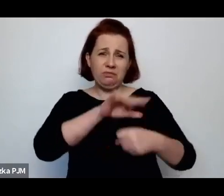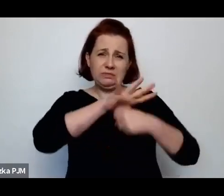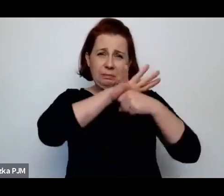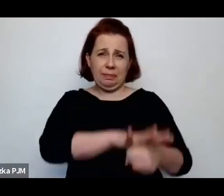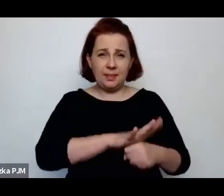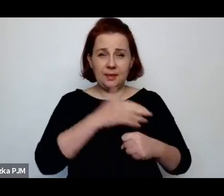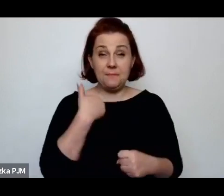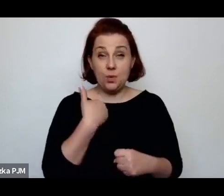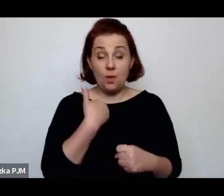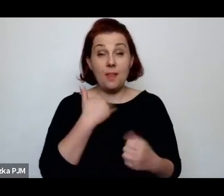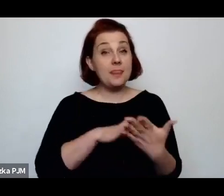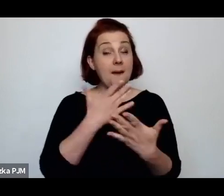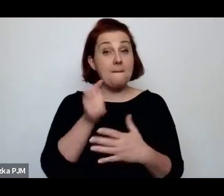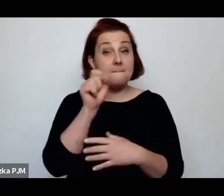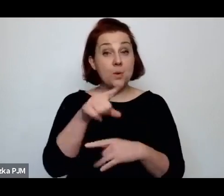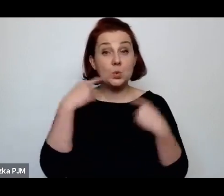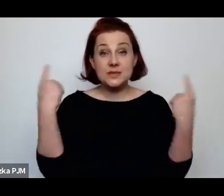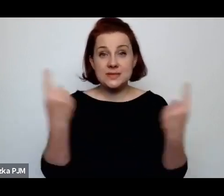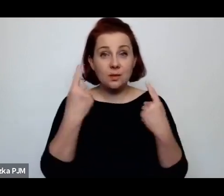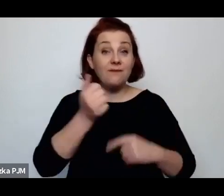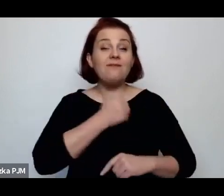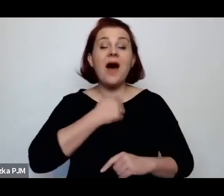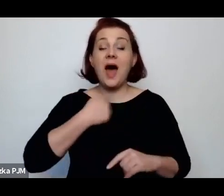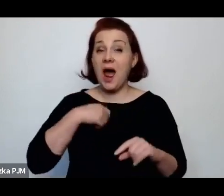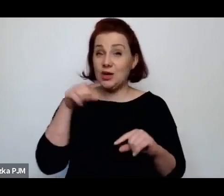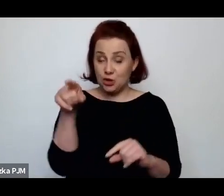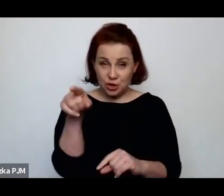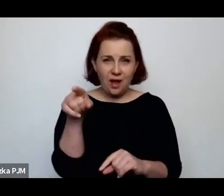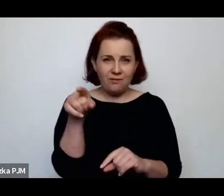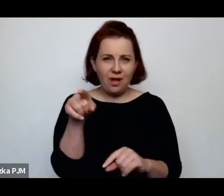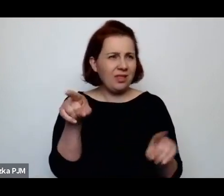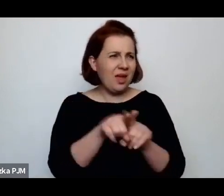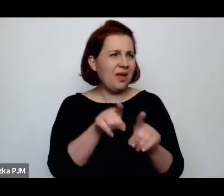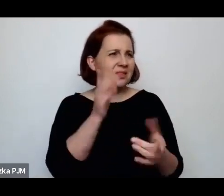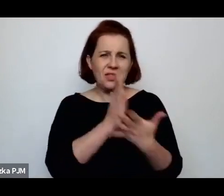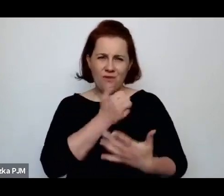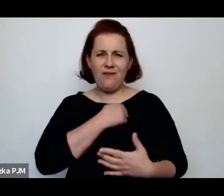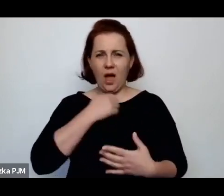Zdarzało się tak np. w Warszawie, zresztą nie tylko w Warszawie